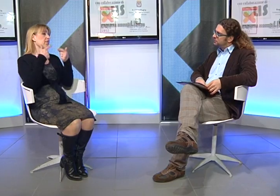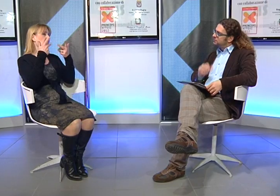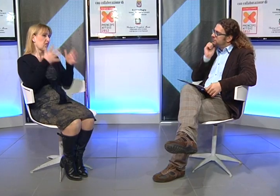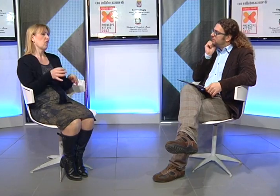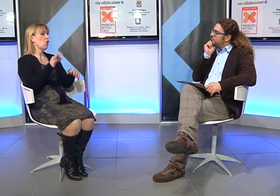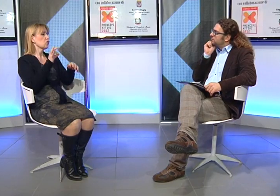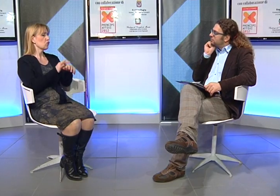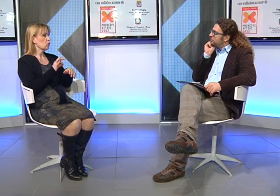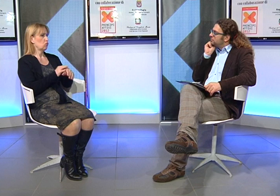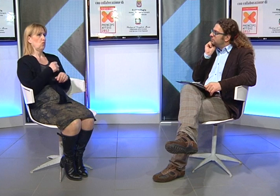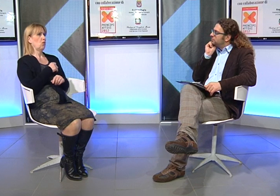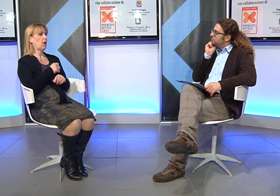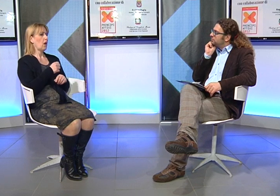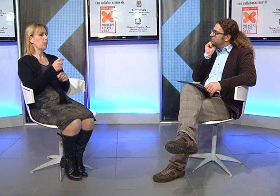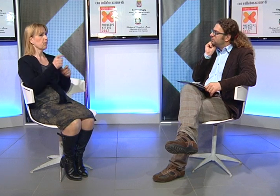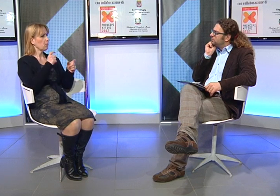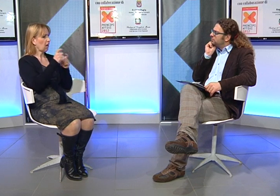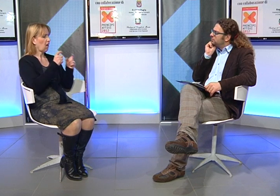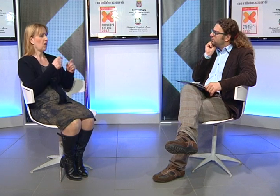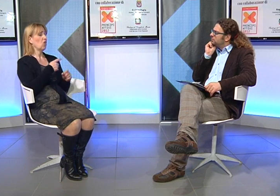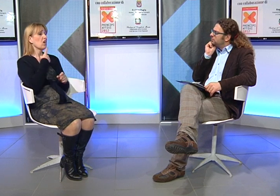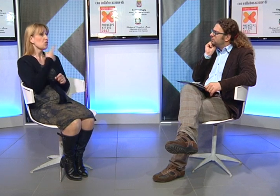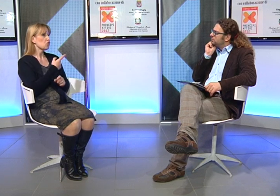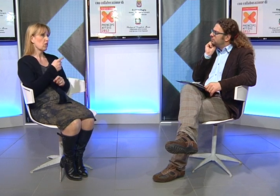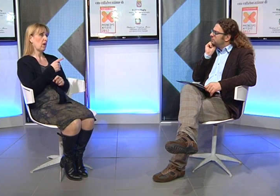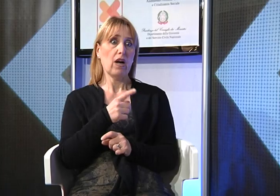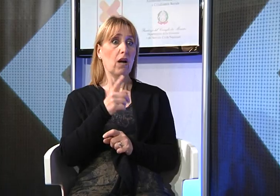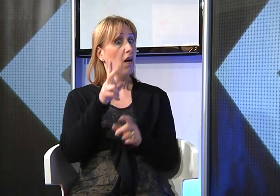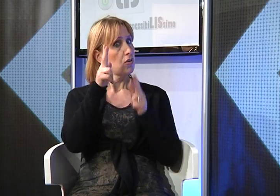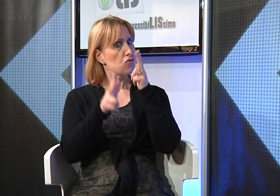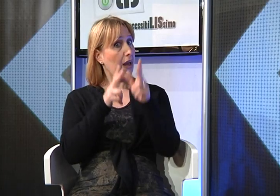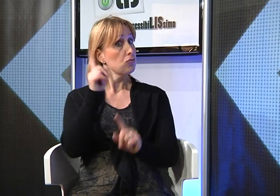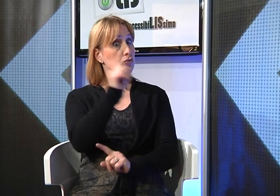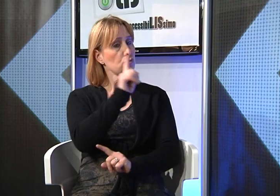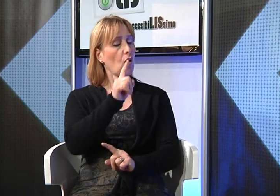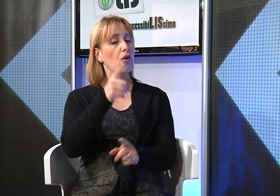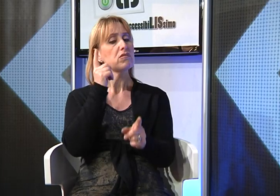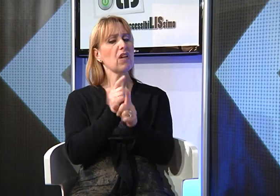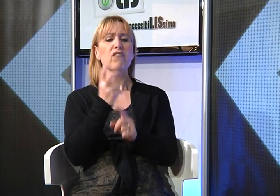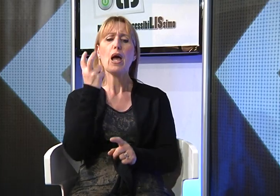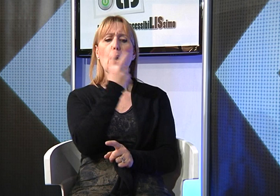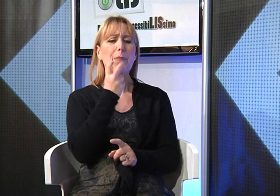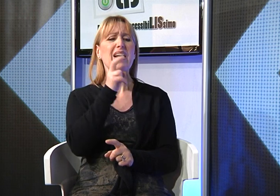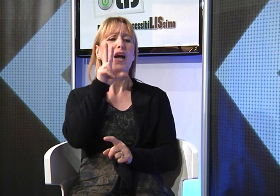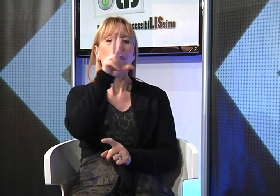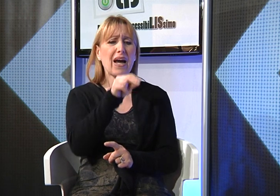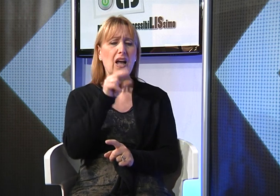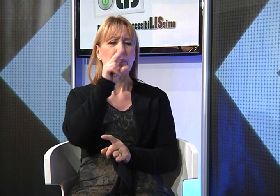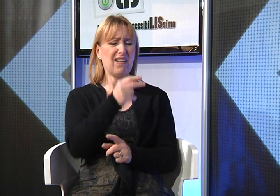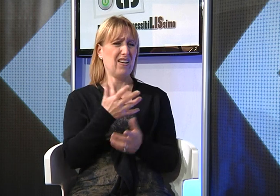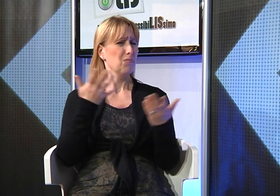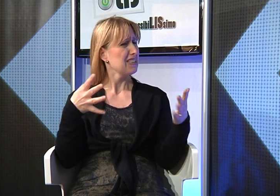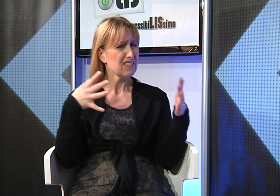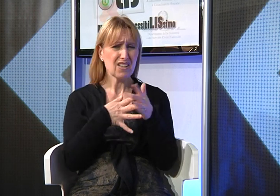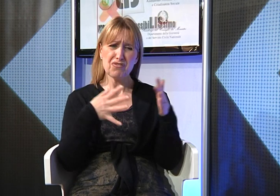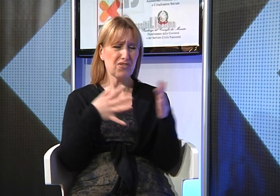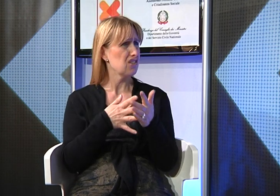Molte volte quando parlavo con i medici, mi dicevano di non farle utilizzare i "GESTI", perchè la bambina doveva parlare, solo PARLARE...